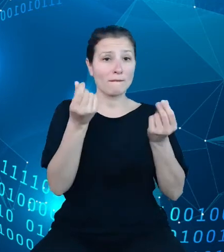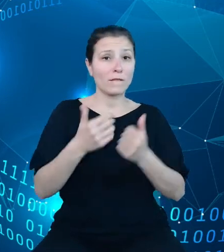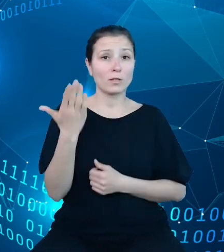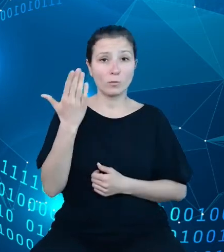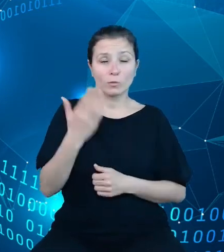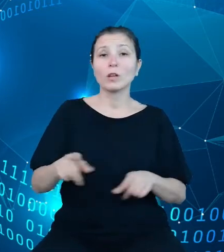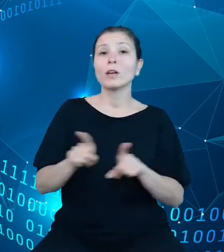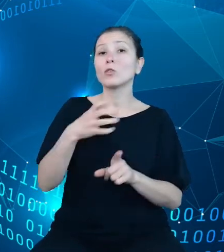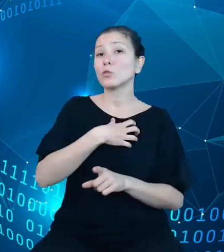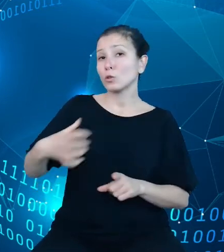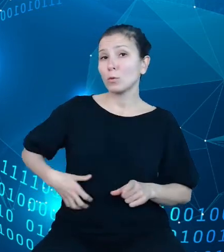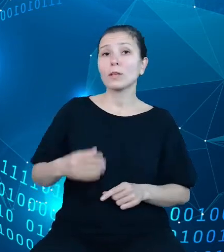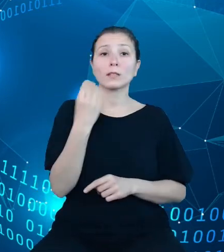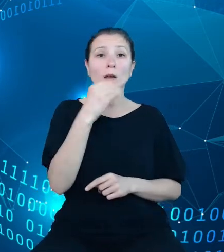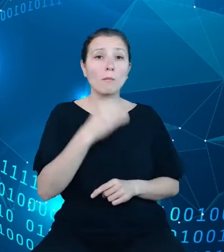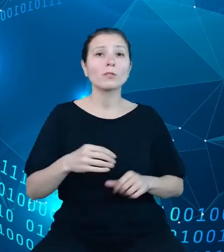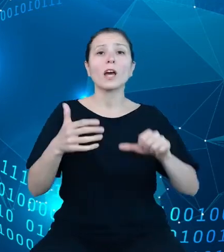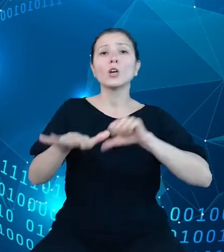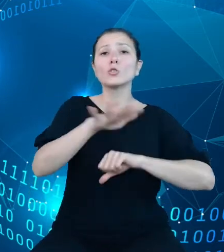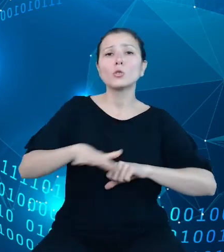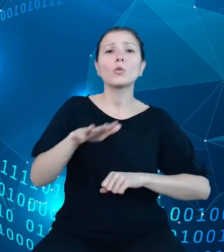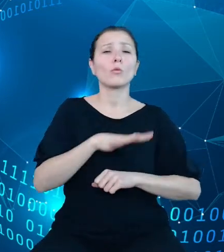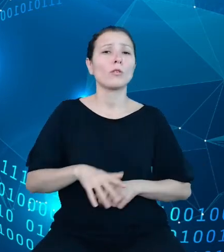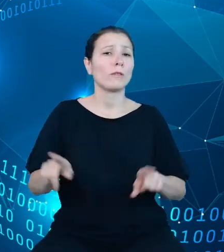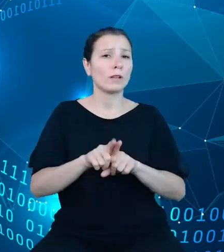morskiej i śródlądowej, gospodarki społecznej, kultury, pomocy społecznej,